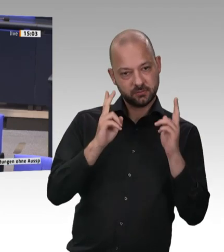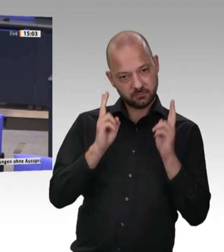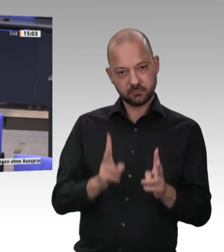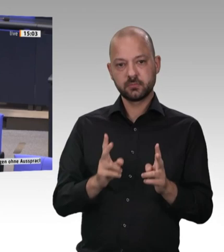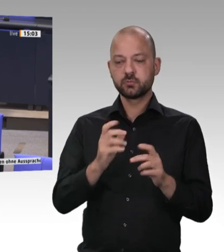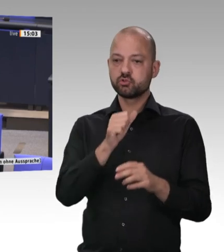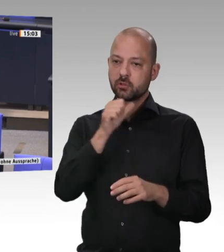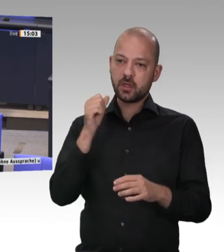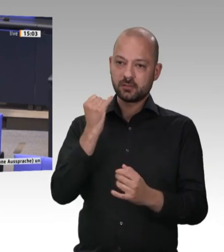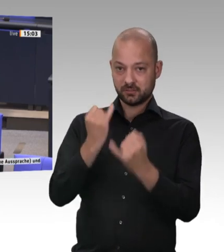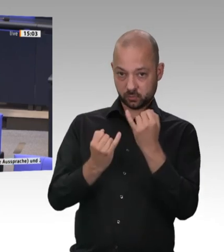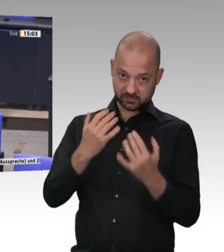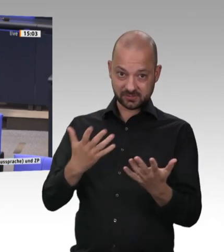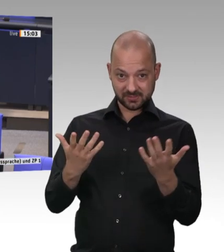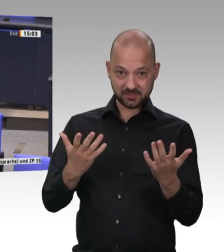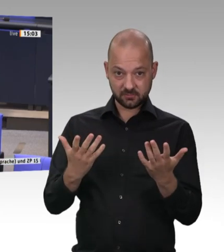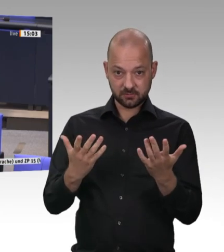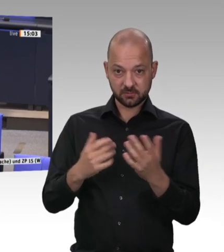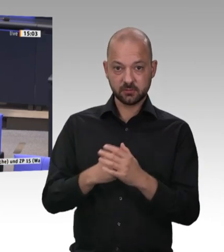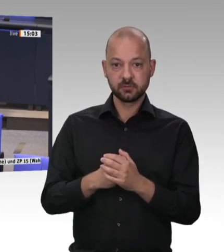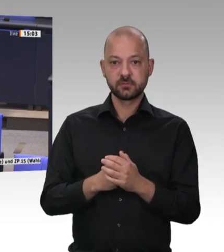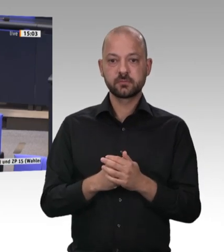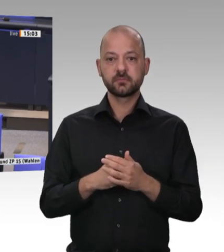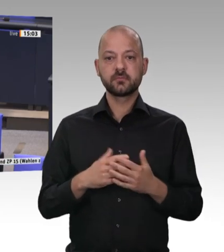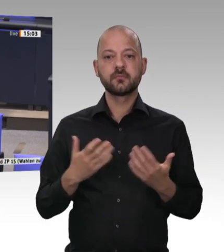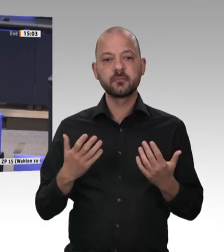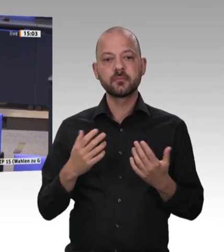Vor zwei Wochen stand in meiner Lokalzeitung in Hameln-Pyrmont